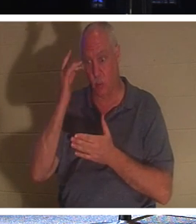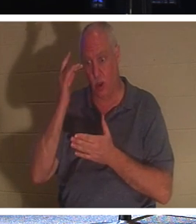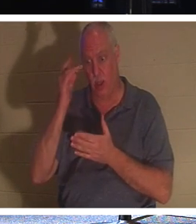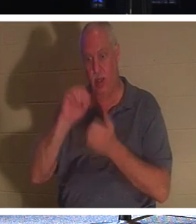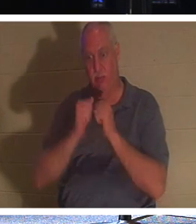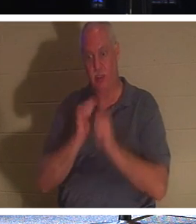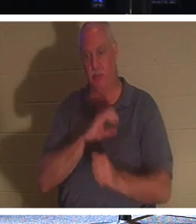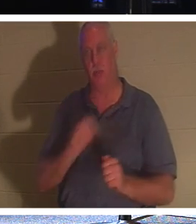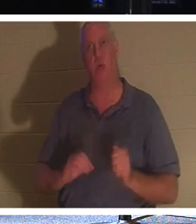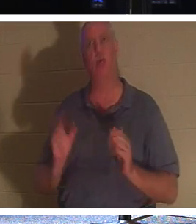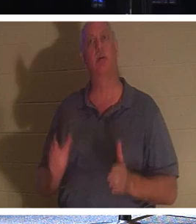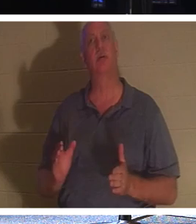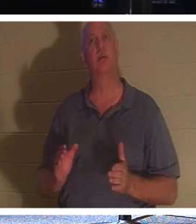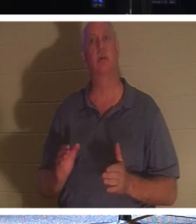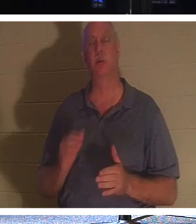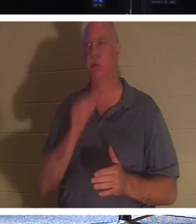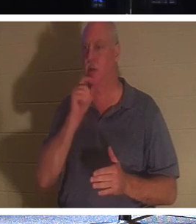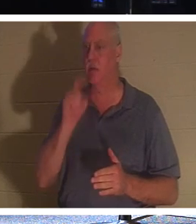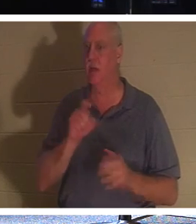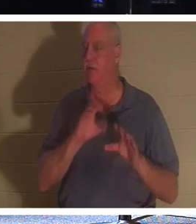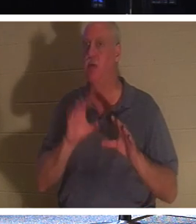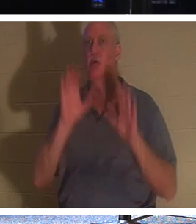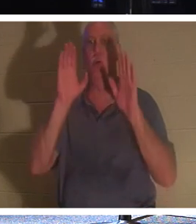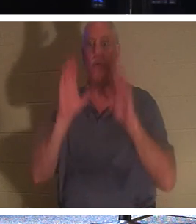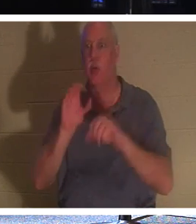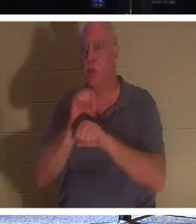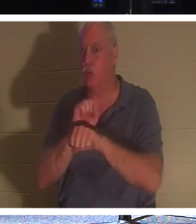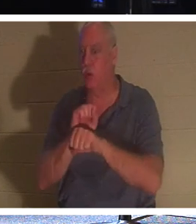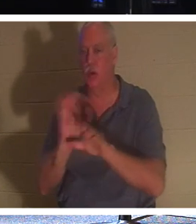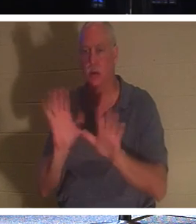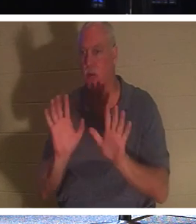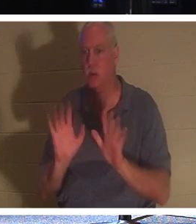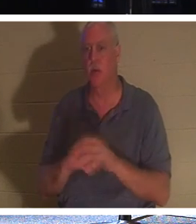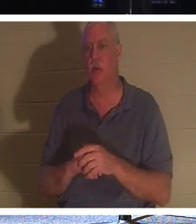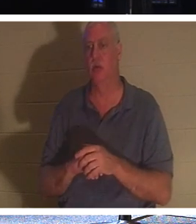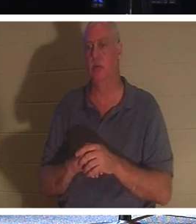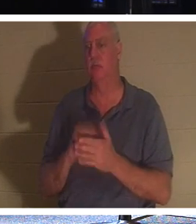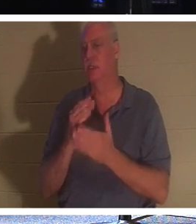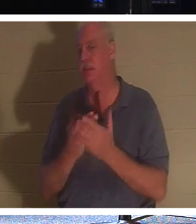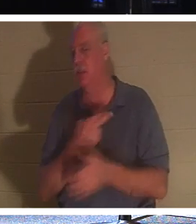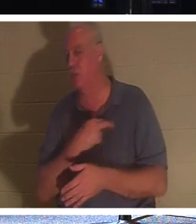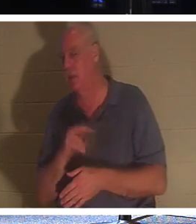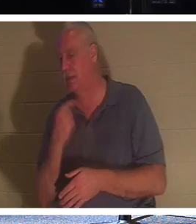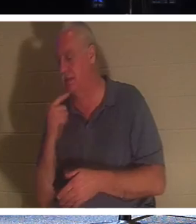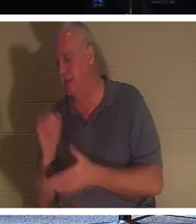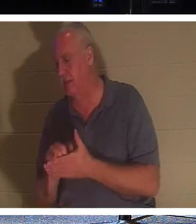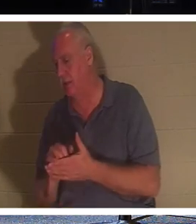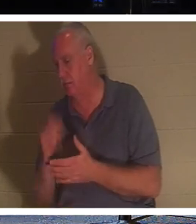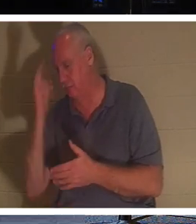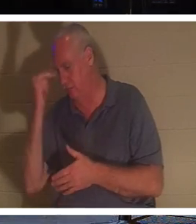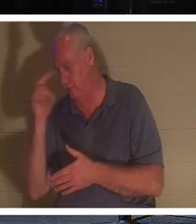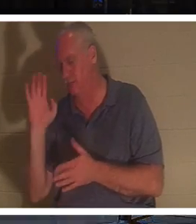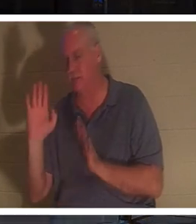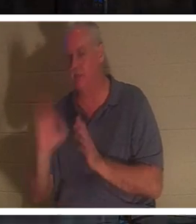Sie müssen keine fantastischen Werke vollbringen, wie manche Religionen sagen. Aber ein Christ; eine Person, die